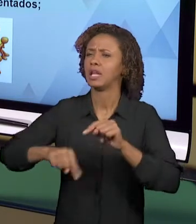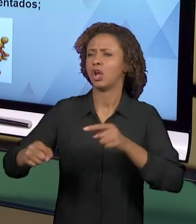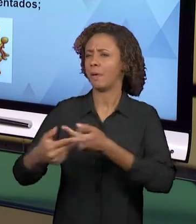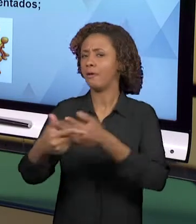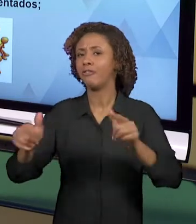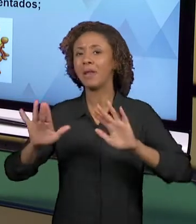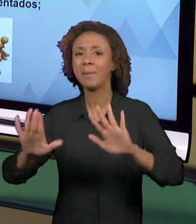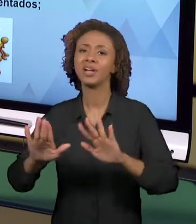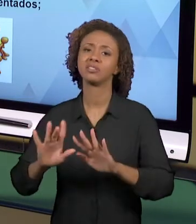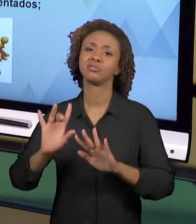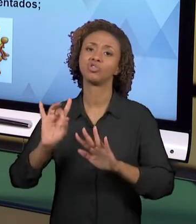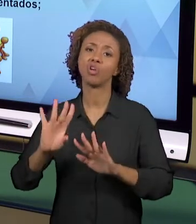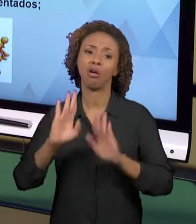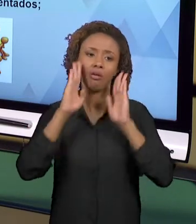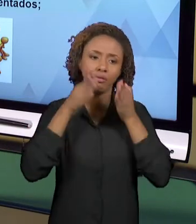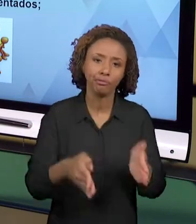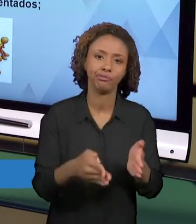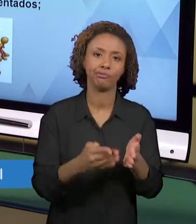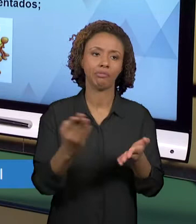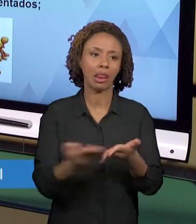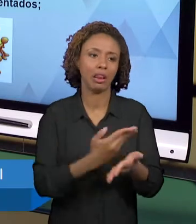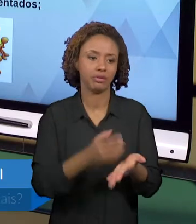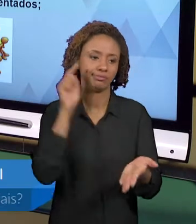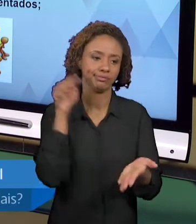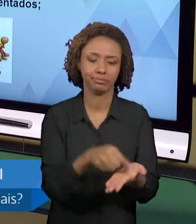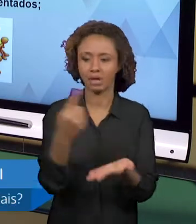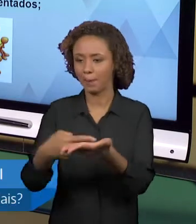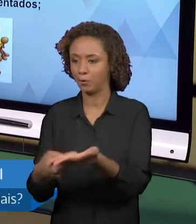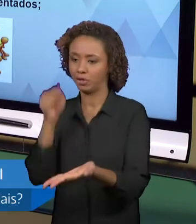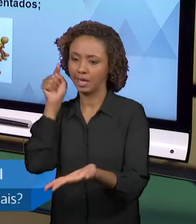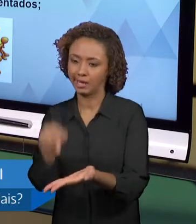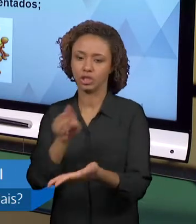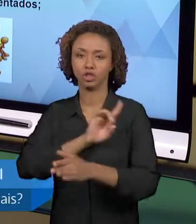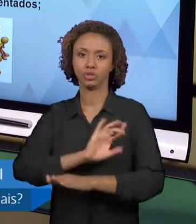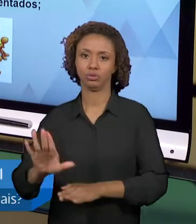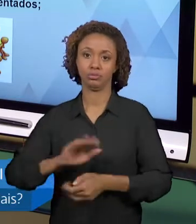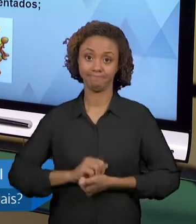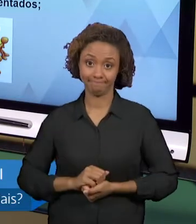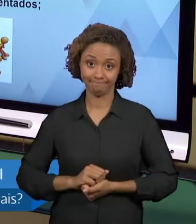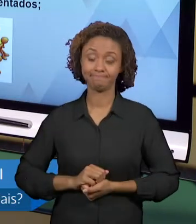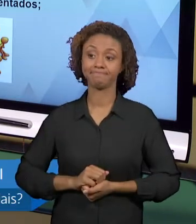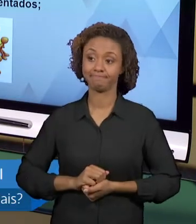AQUELES LIVROS. E A BUSCA POR OUTROS LEVA TEMPO,